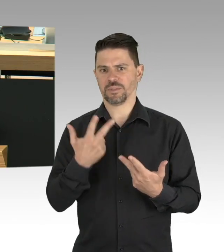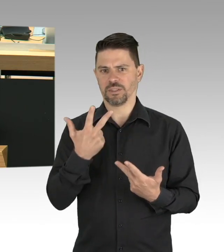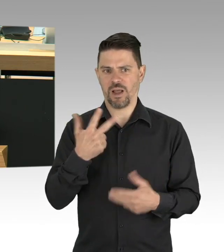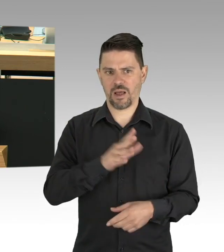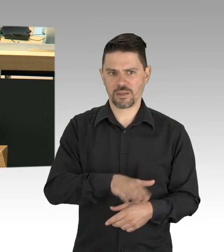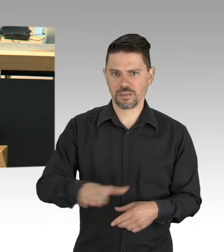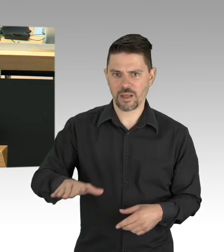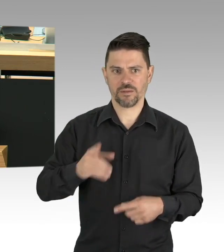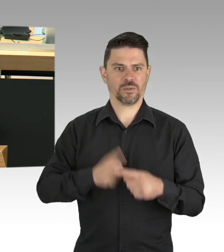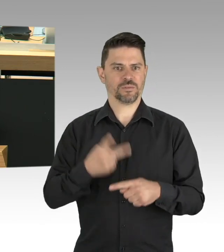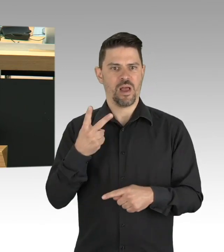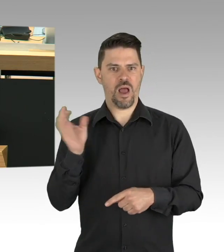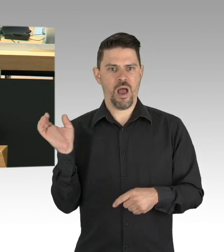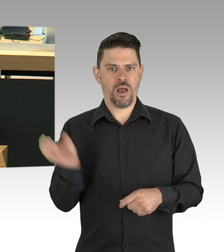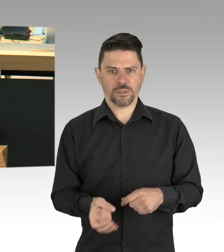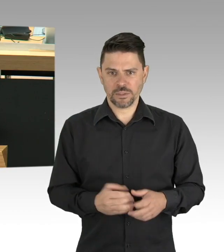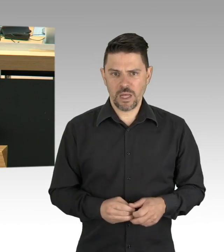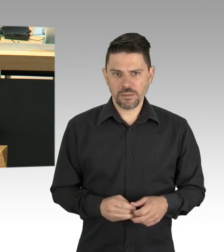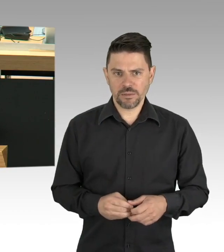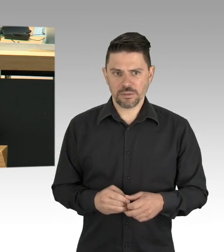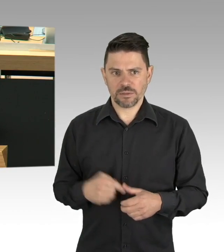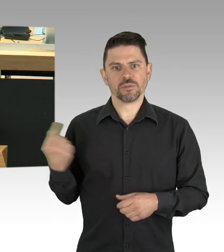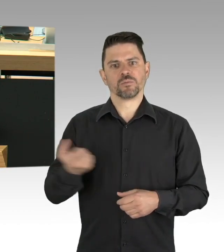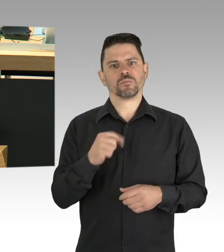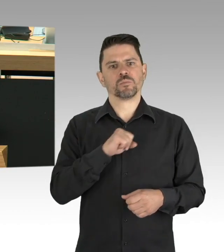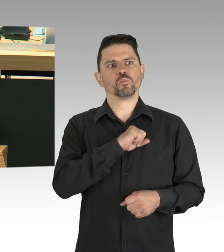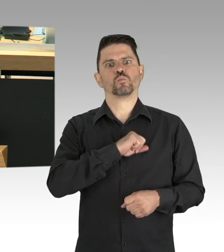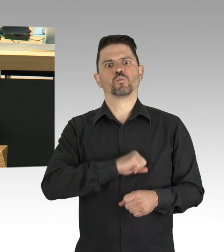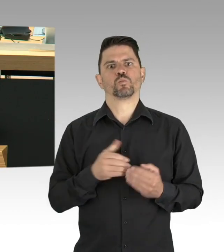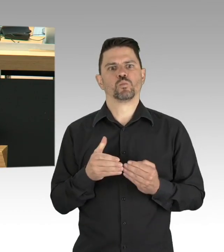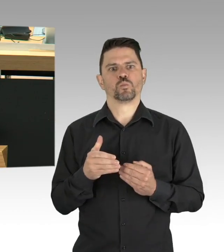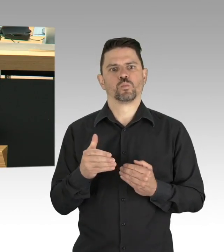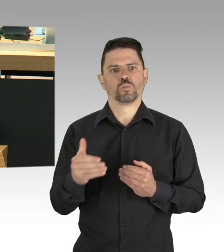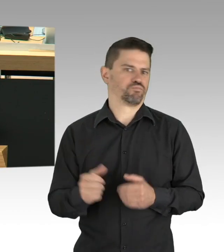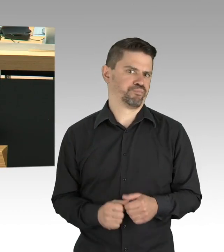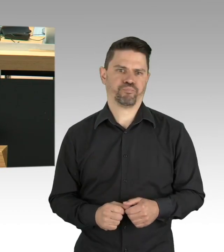Gastronomie, Tourismus, Messe- und Kongressgeschäft, das sind Bereiche, die völlig daniederliegen,